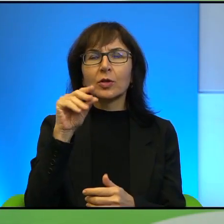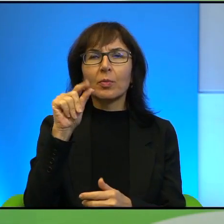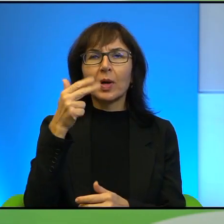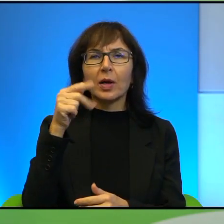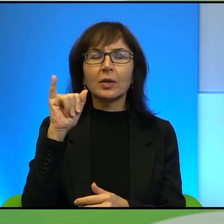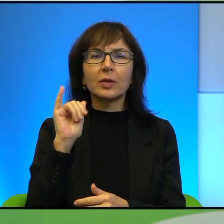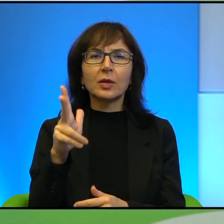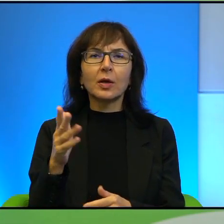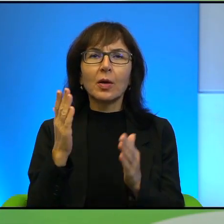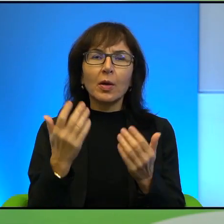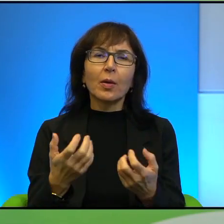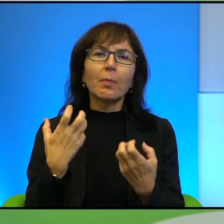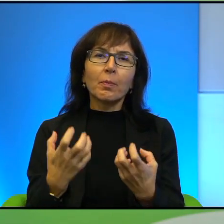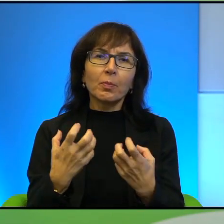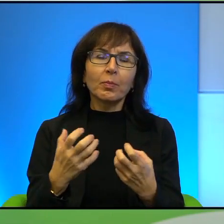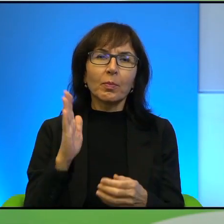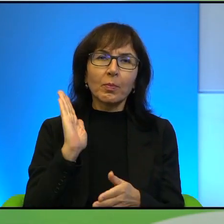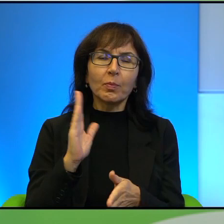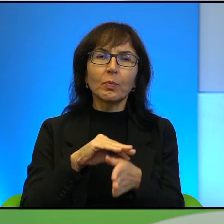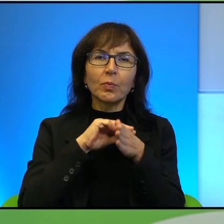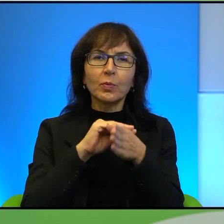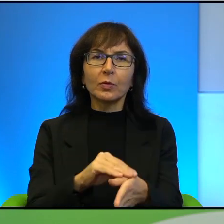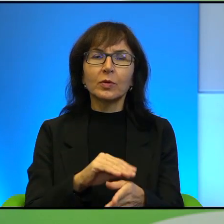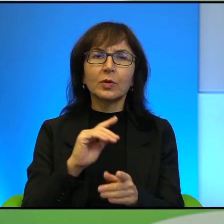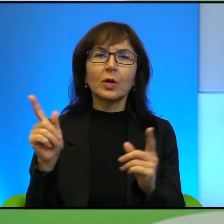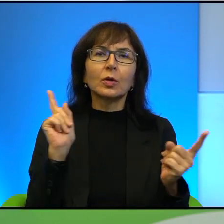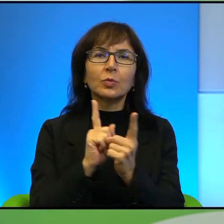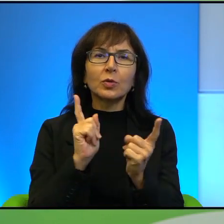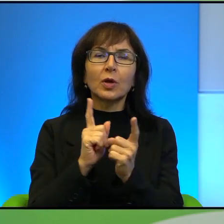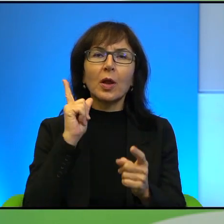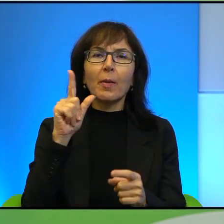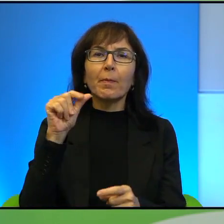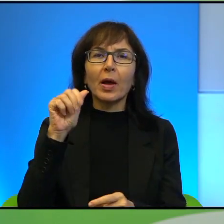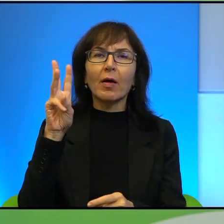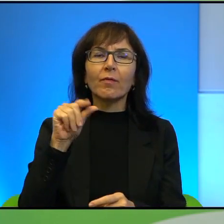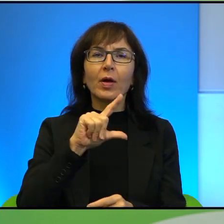poprowadzić dziś spotkanie z Panem Pawłem Smoleńskim, reporterem,